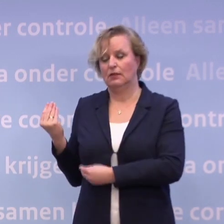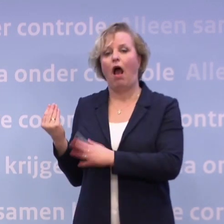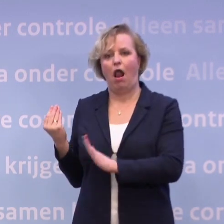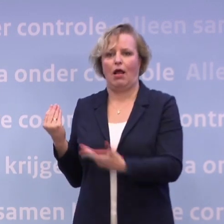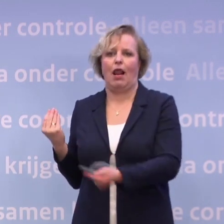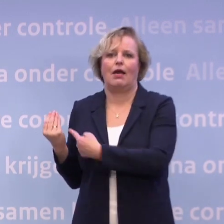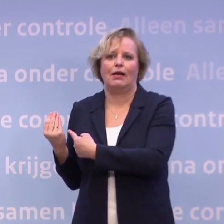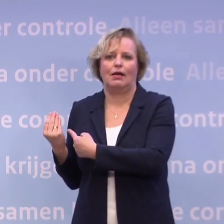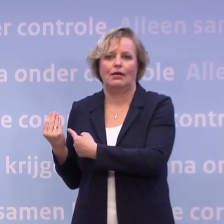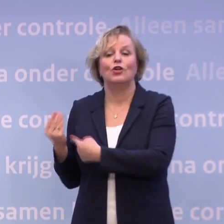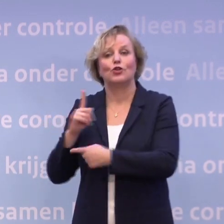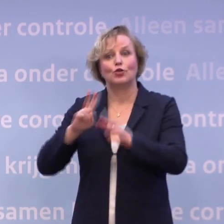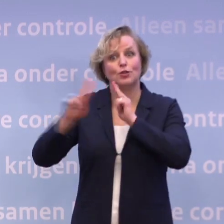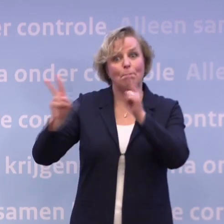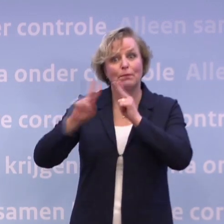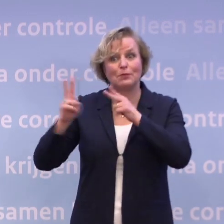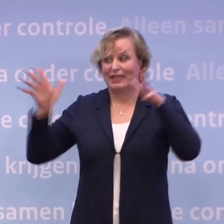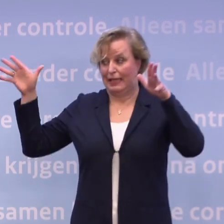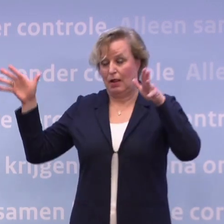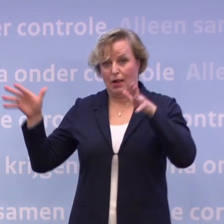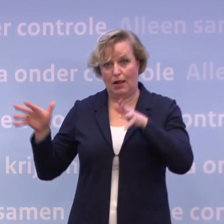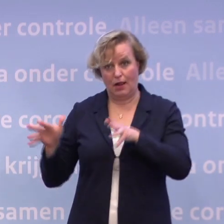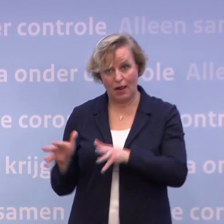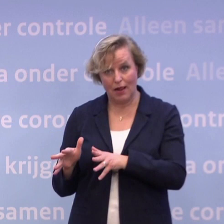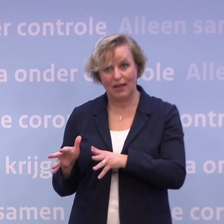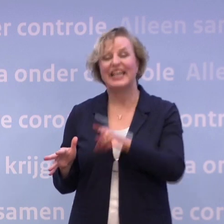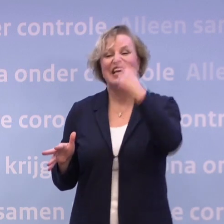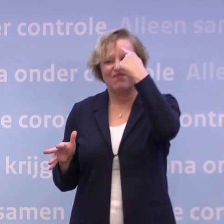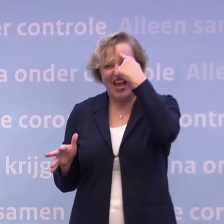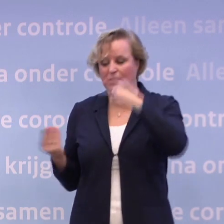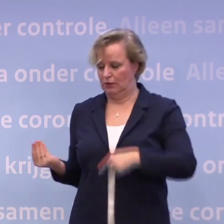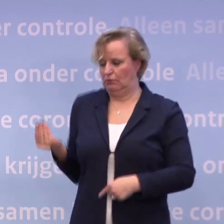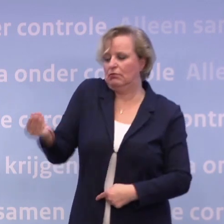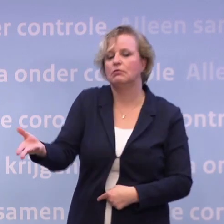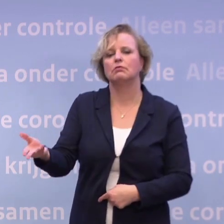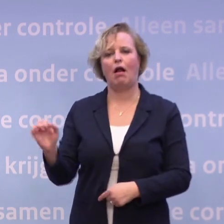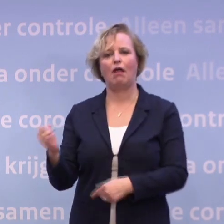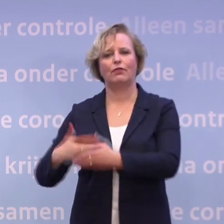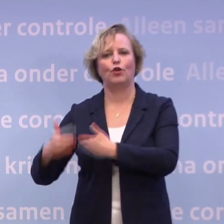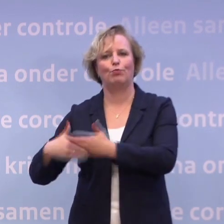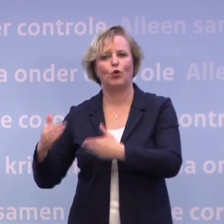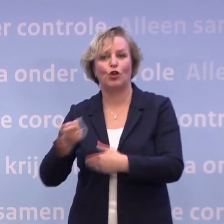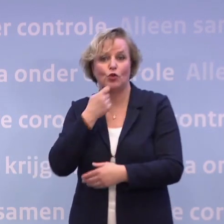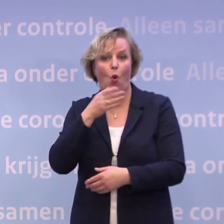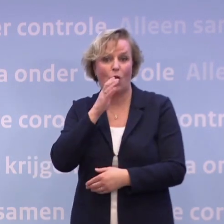Dus als wij op tien ic-opnames zitten, dan weet je dat er in de horeca weer meer kan. Dan denken we op dat moment, hopen we te denken...